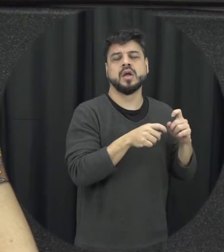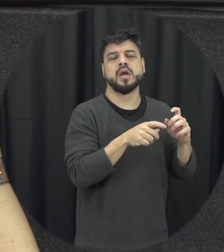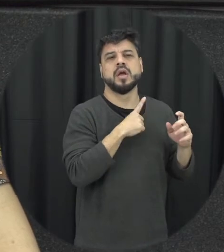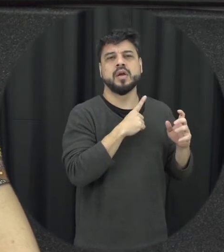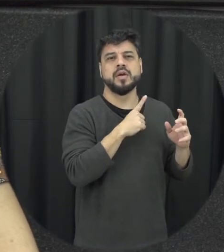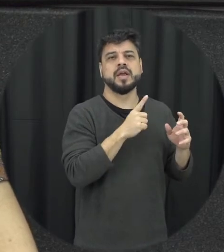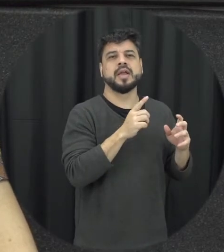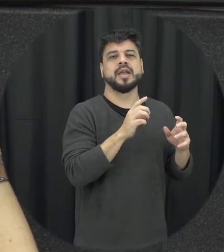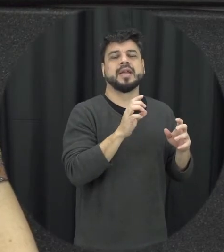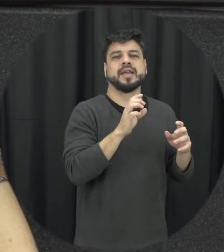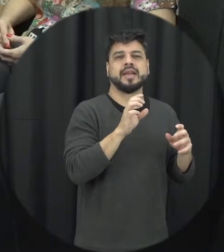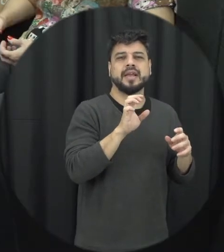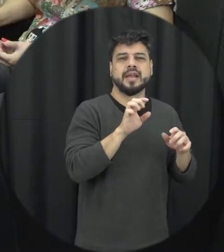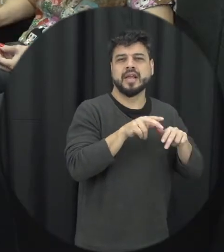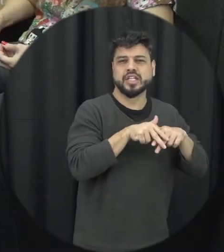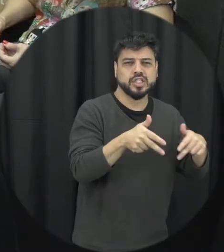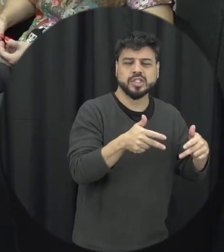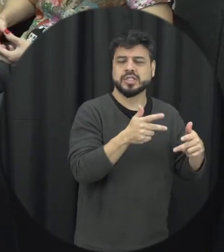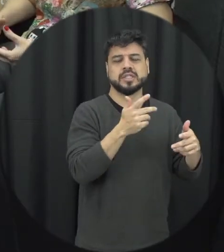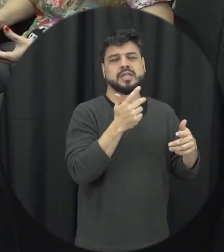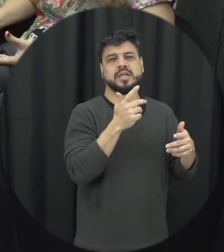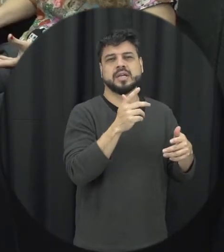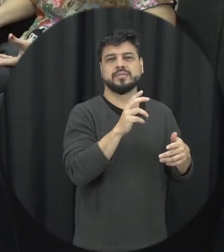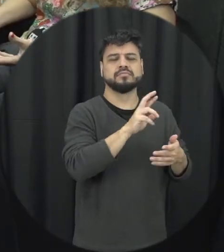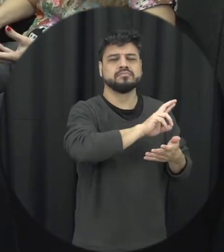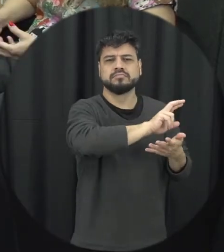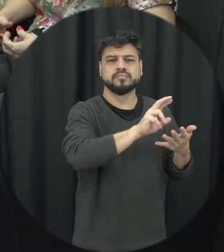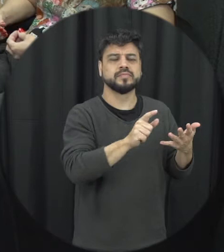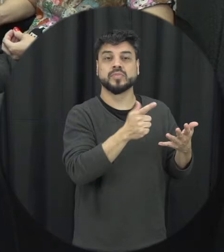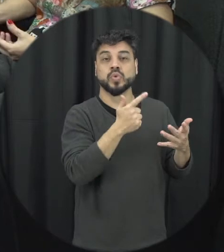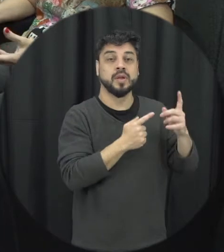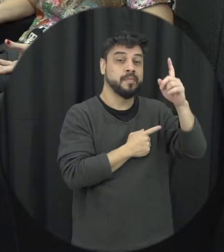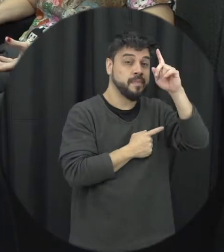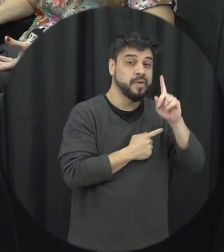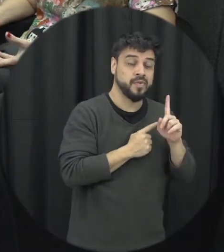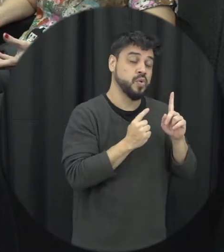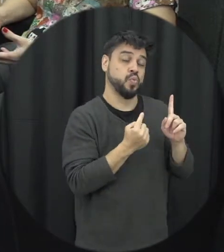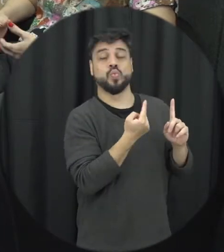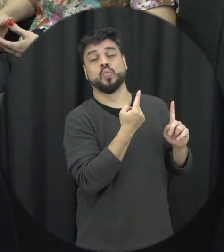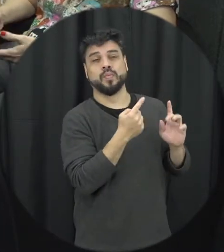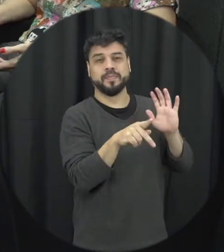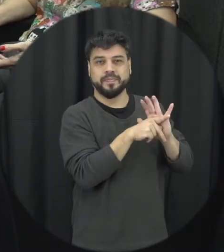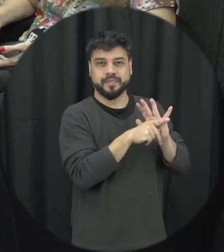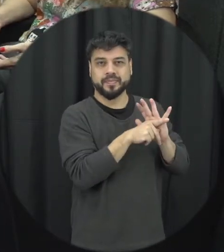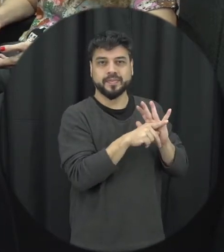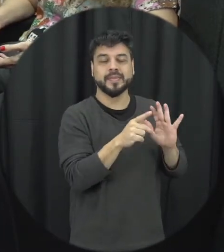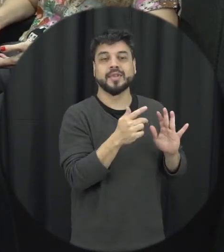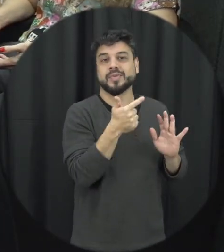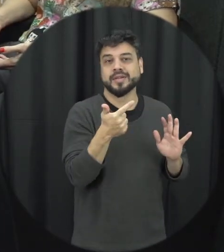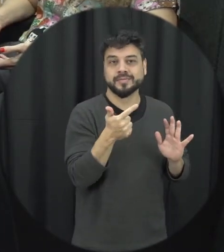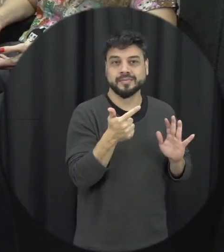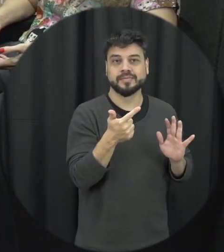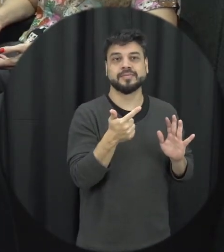raça, então a gente não tem um perfil específico de mulher, ninguém está imune a violência